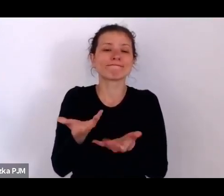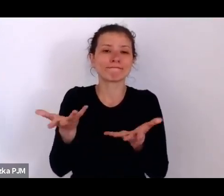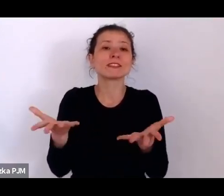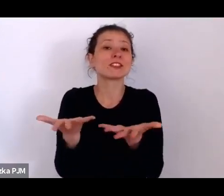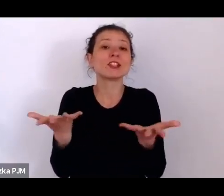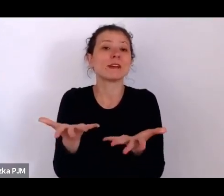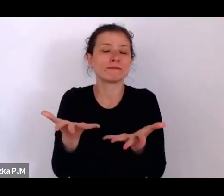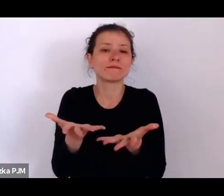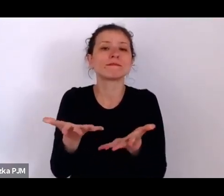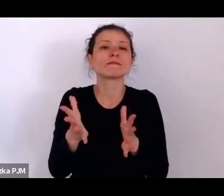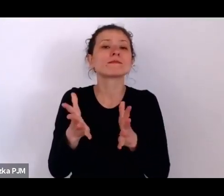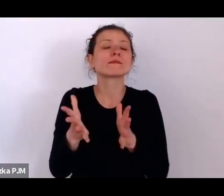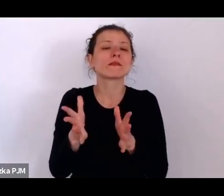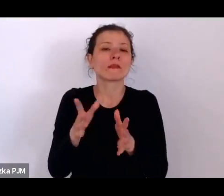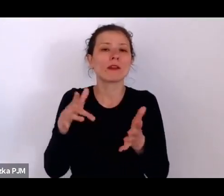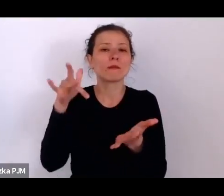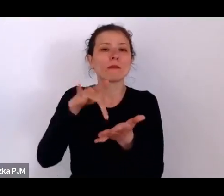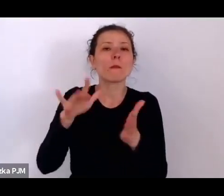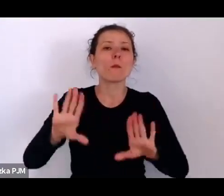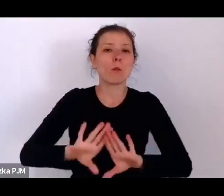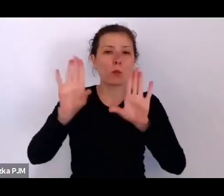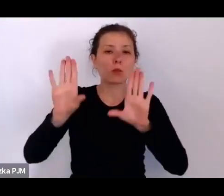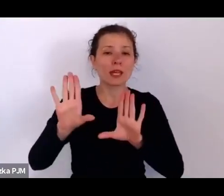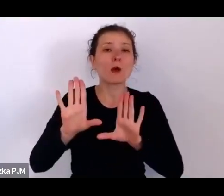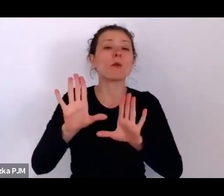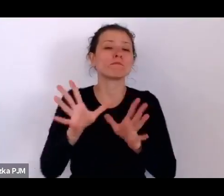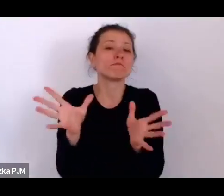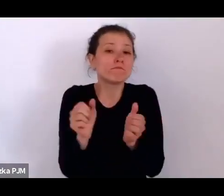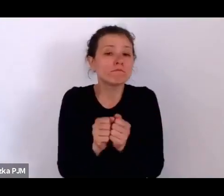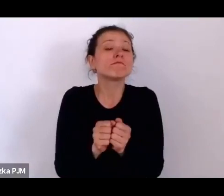rzeczywiście on się znalazł na wystawie między innymi z tego powodu